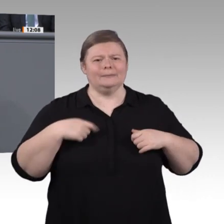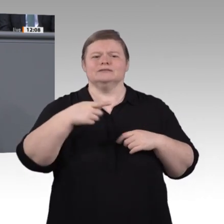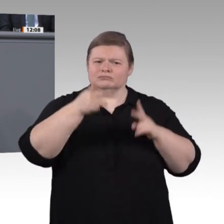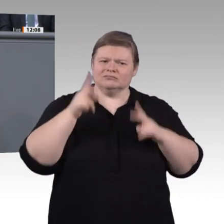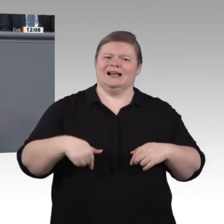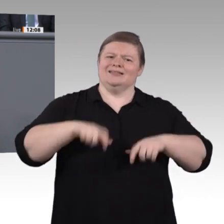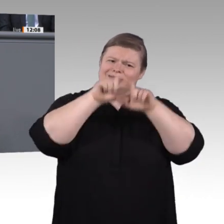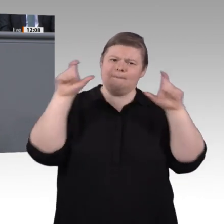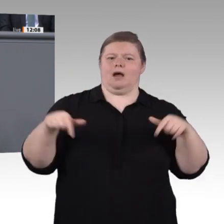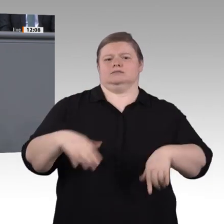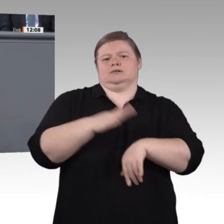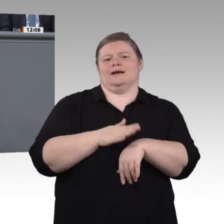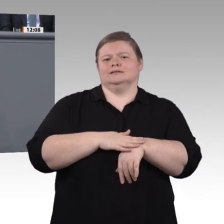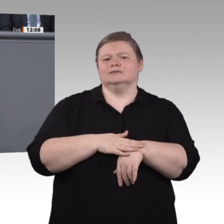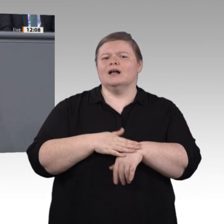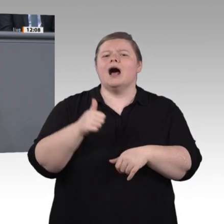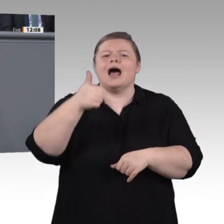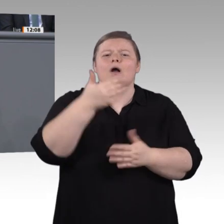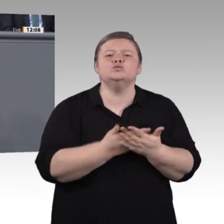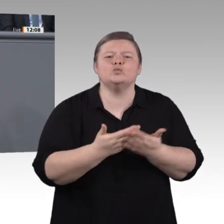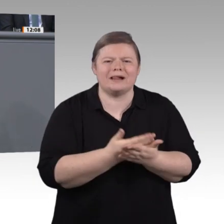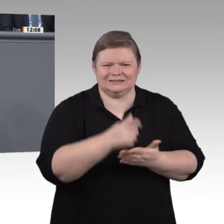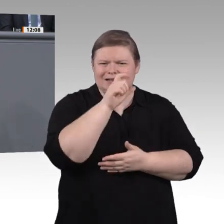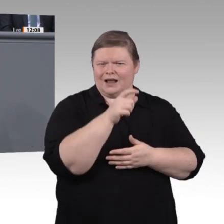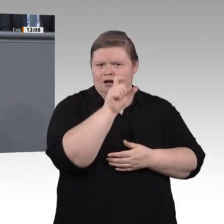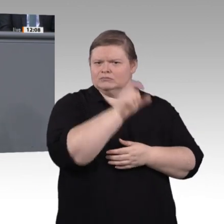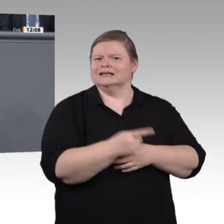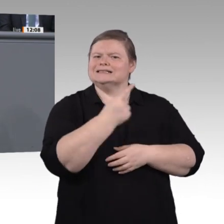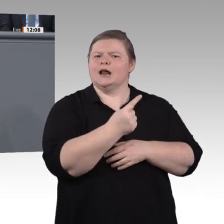werden wie Schulbildung, Ausbildung oder Studium.